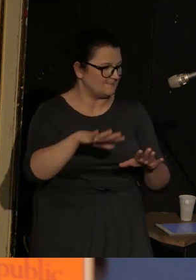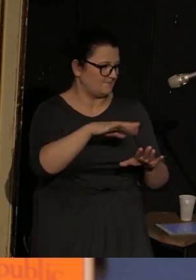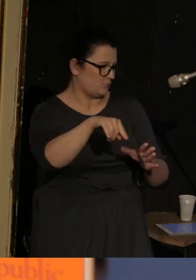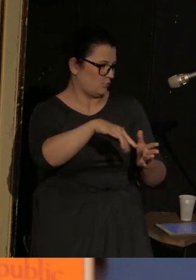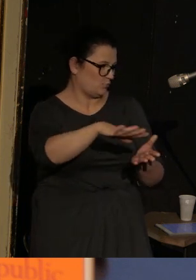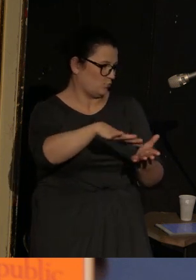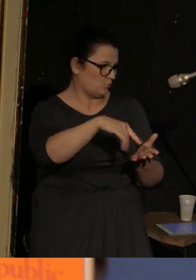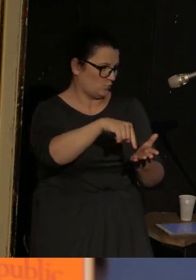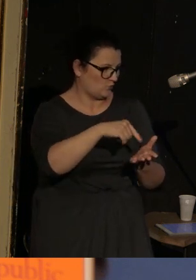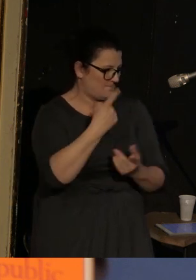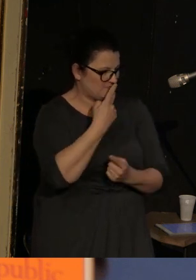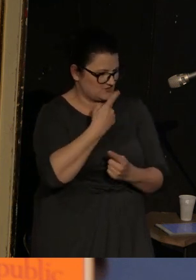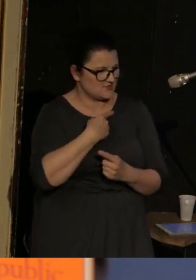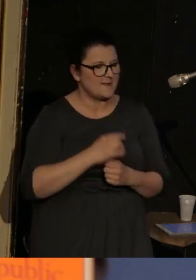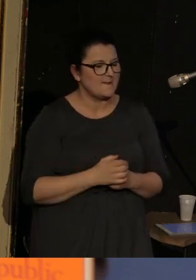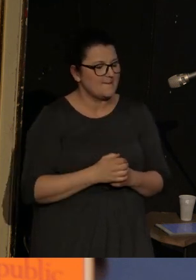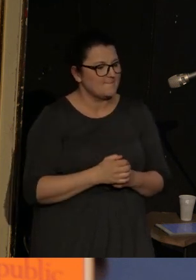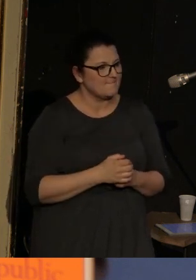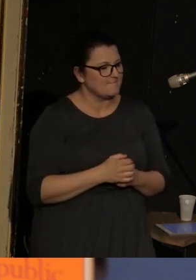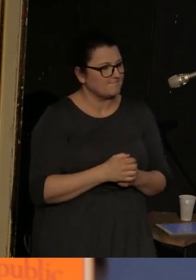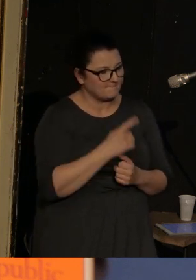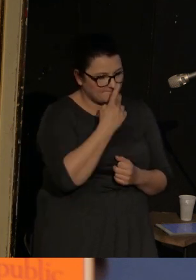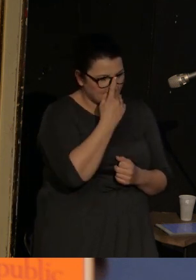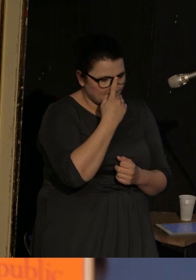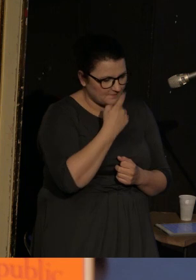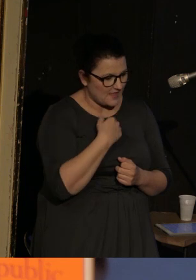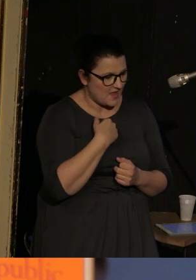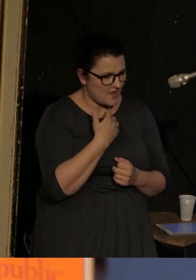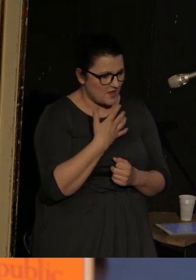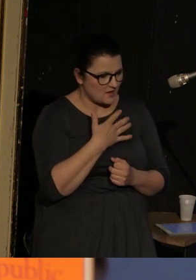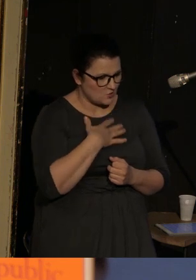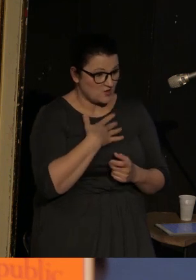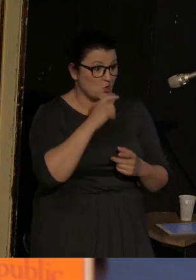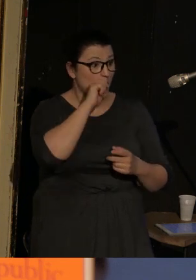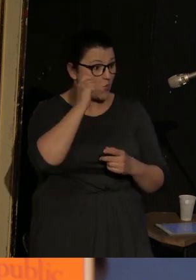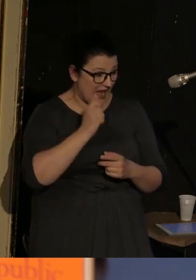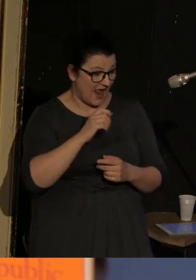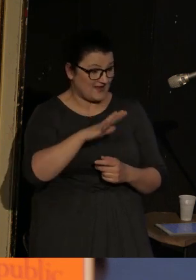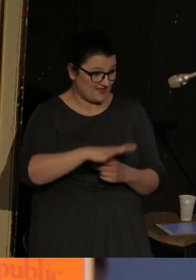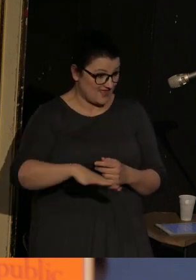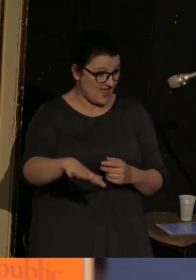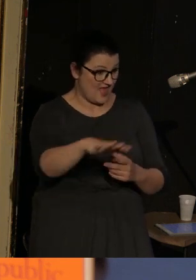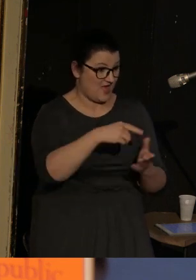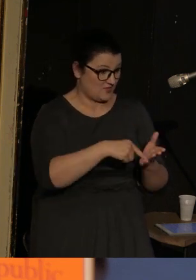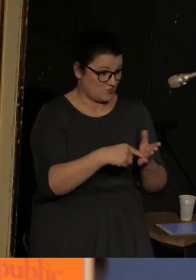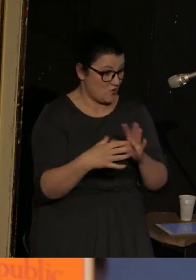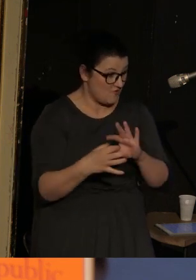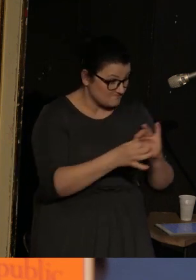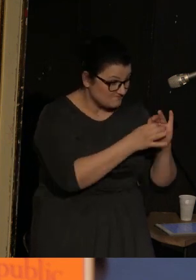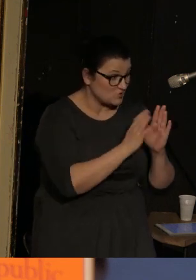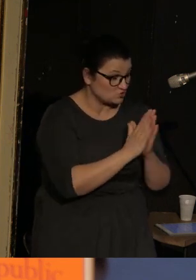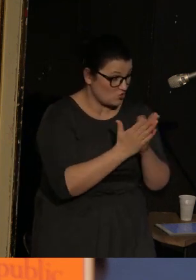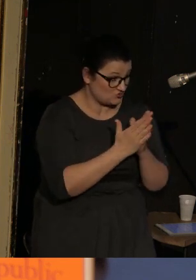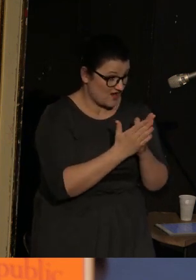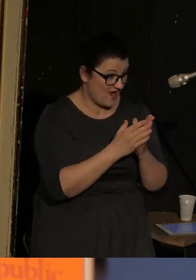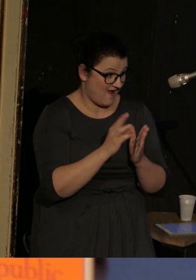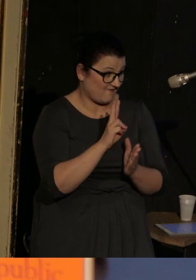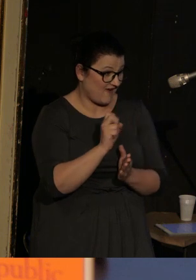I to przekonanie o tym, że jednak Ukraina jest takim kontekstem dla Vasenki bierze się z tego,